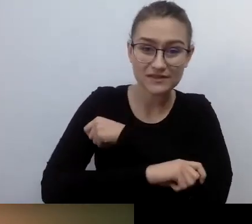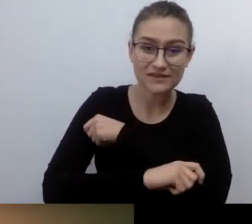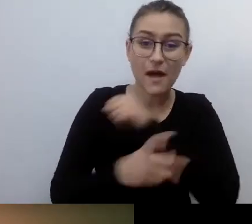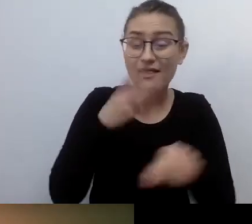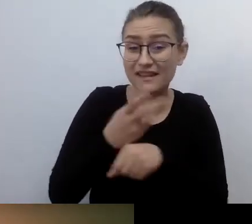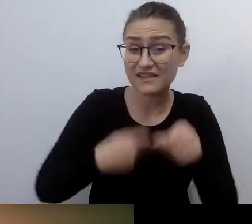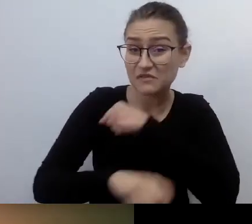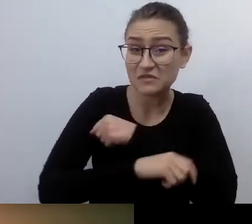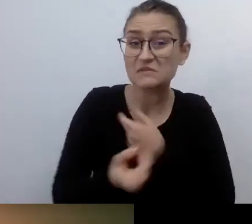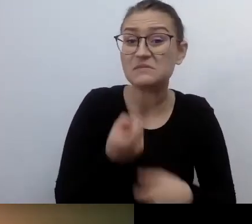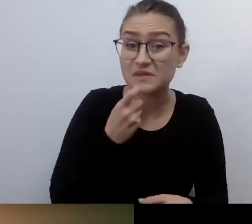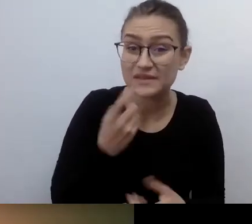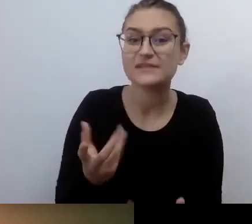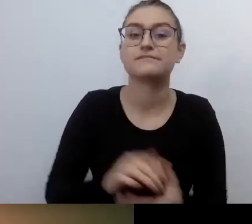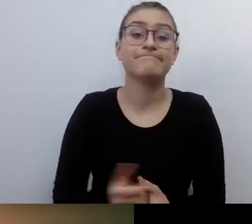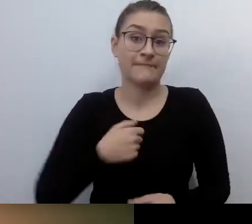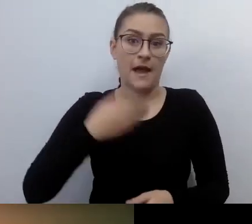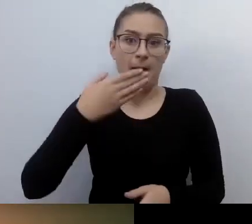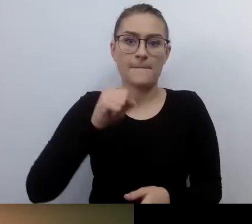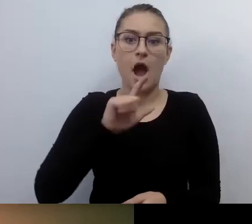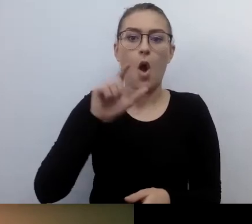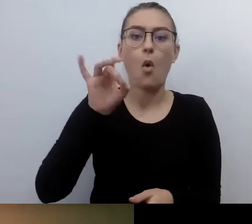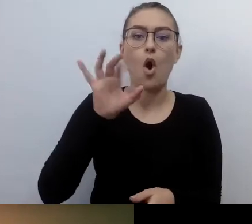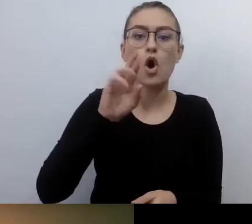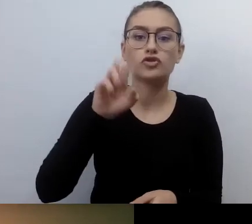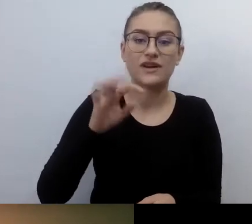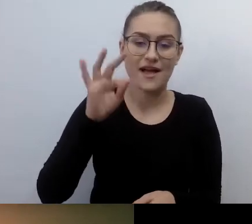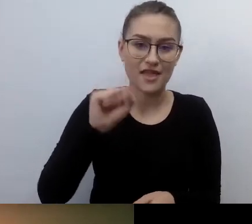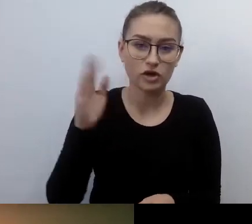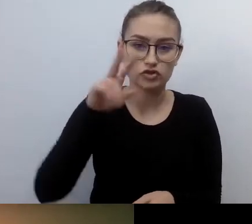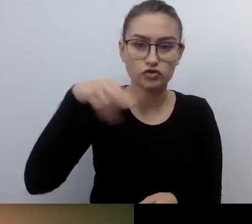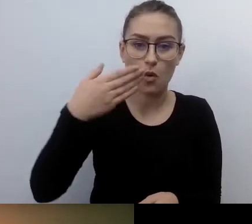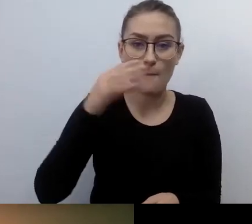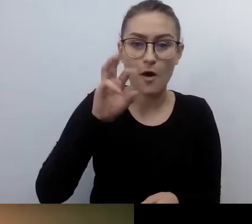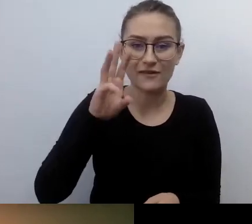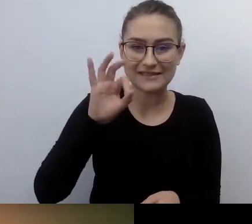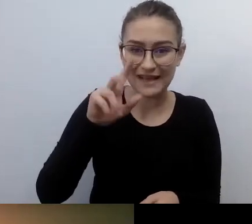Małgorzata Szumowska, dla porządku się przedstawię. Moim wspaniałym gościem jest Robert Więckowski.